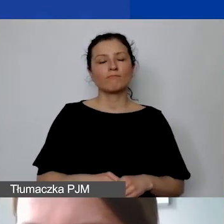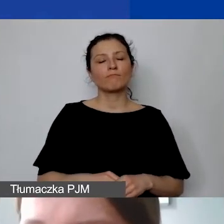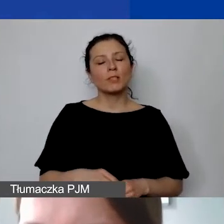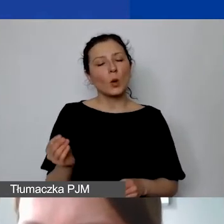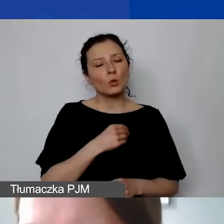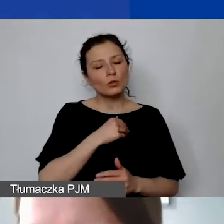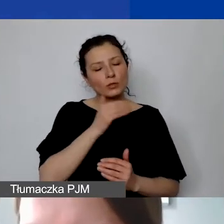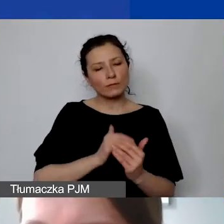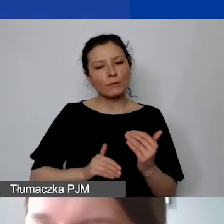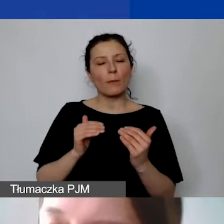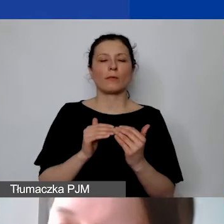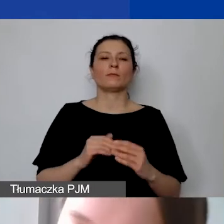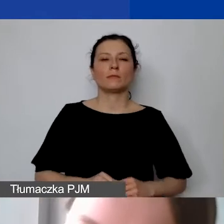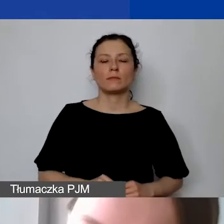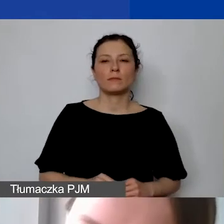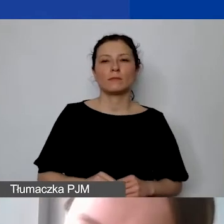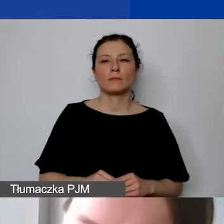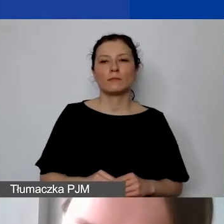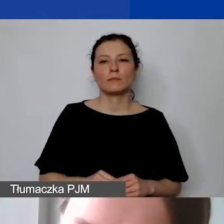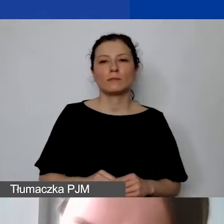bo poza kosztami personelu